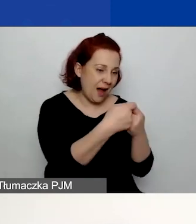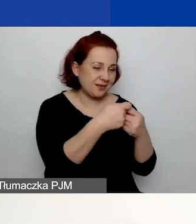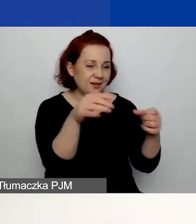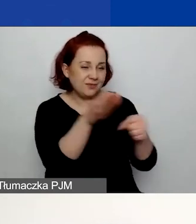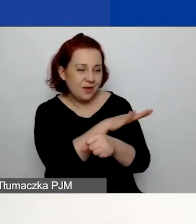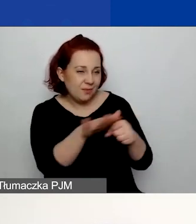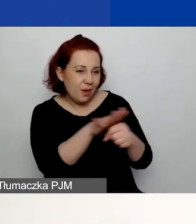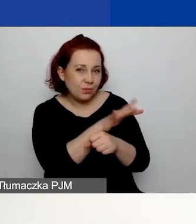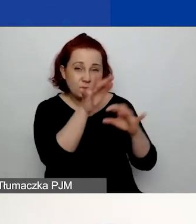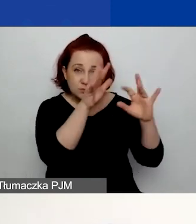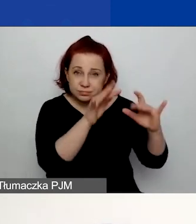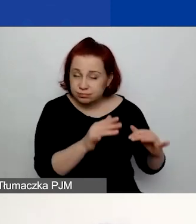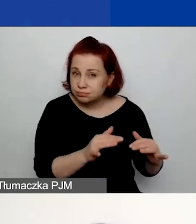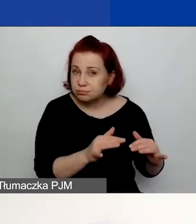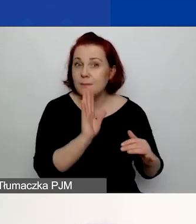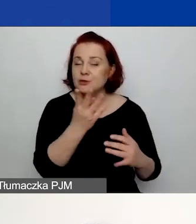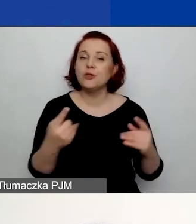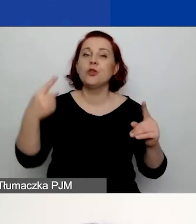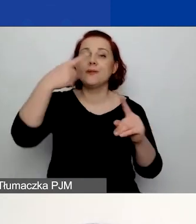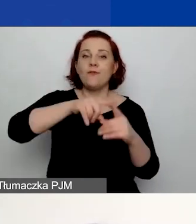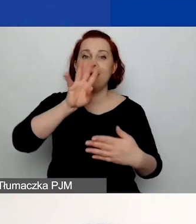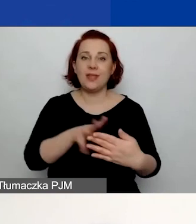pojawi się dodatkowa tabela i będzie to dla was niespodzianką.